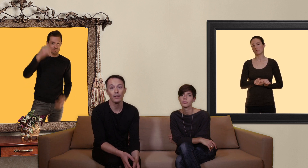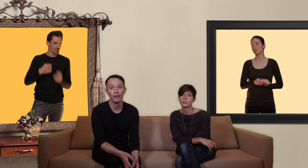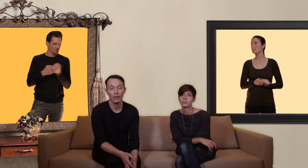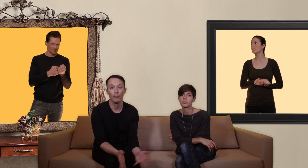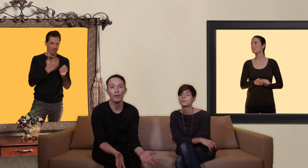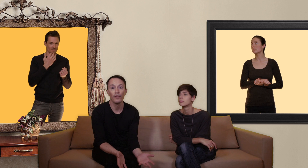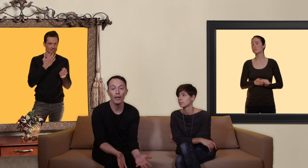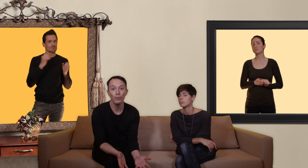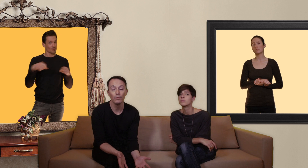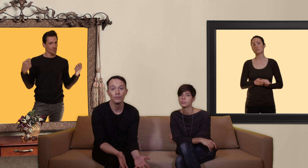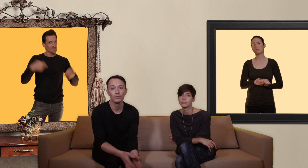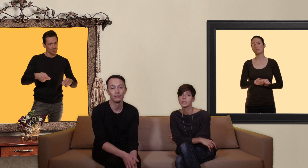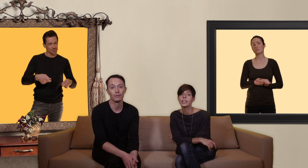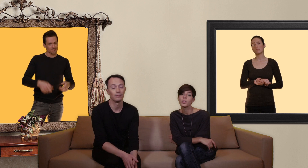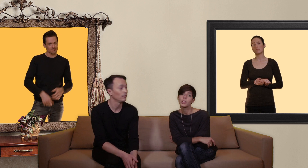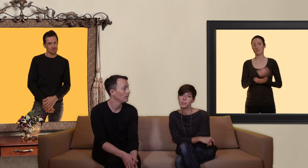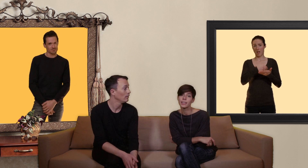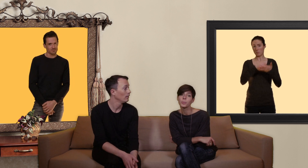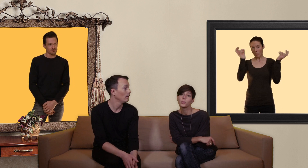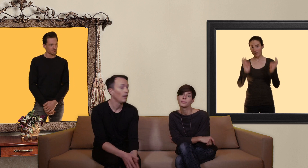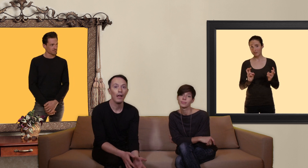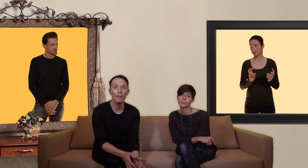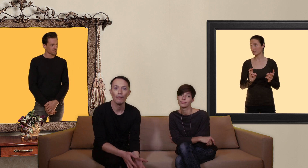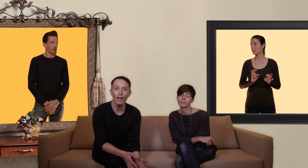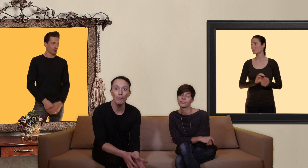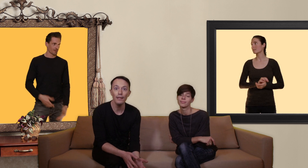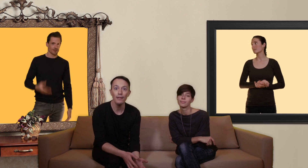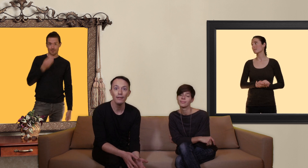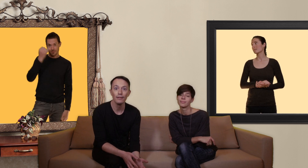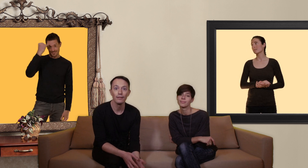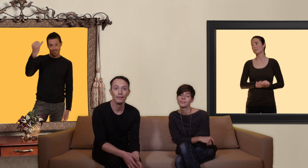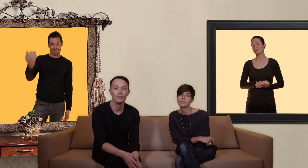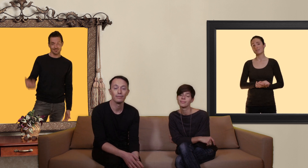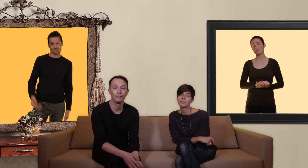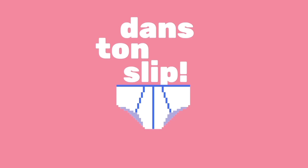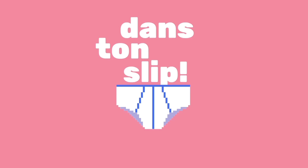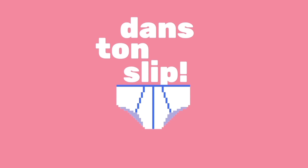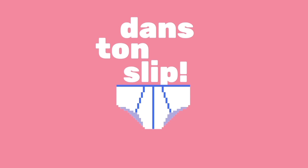vous pouvez faire un don c'est déductible des impôts et bien voilà la bonne idée !